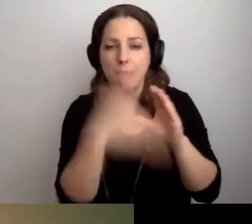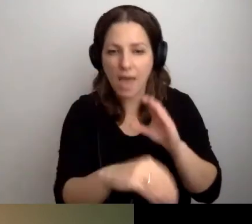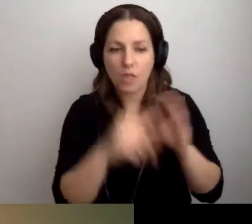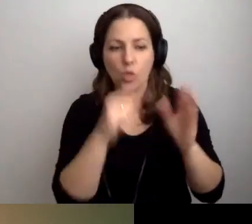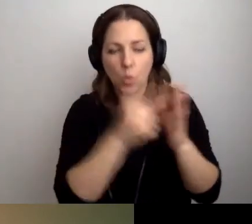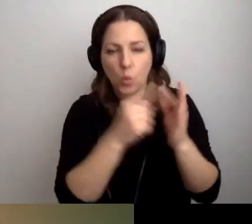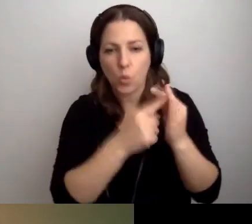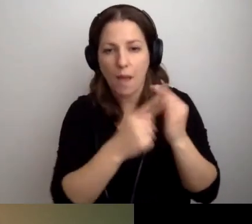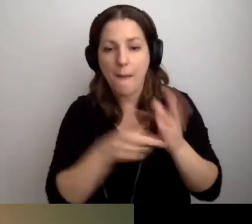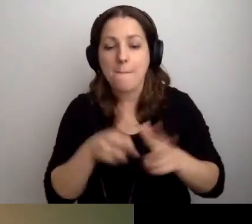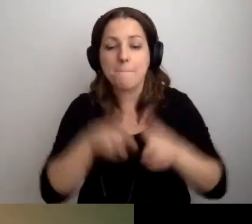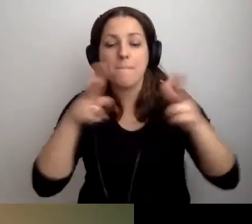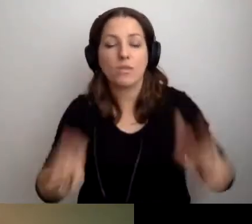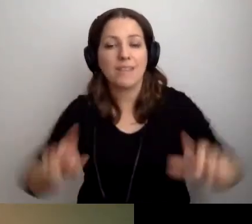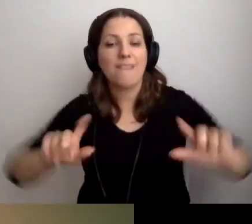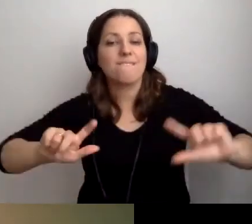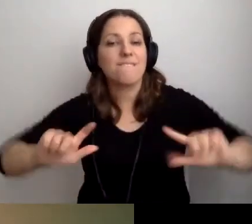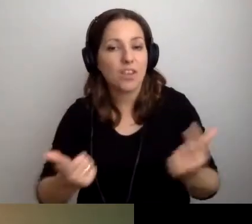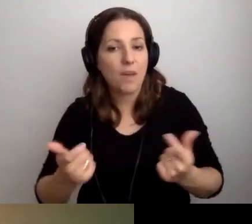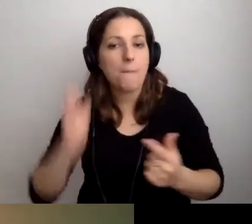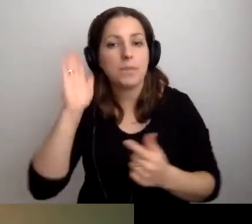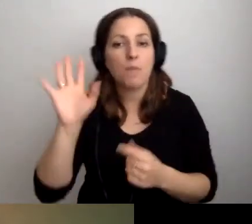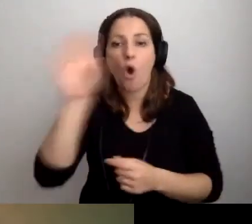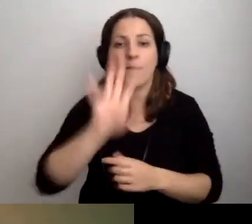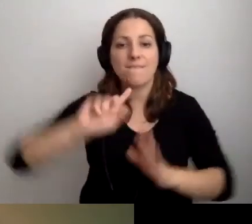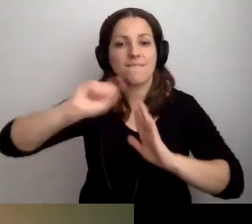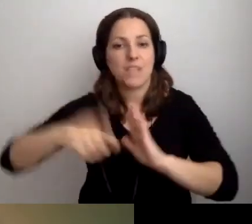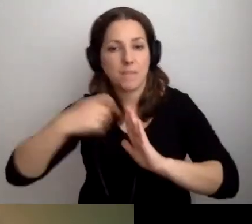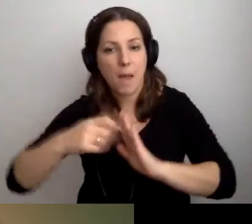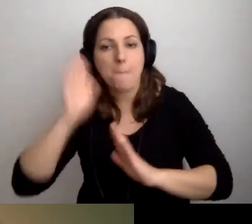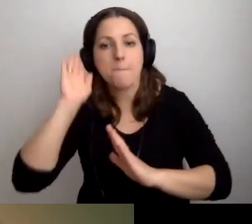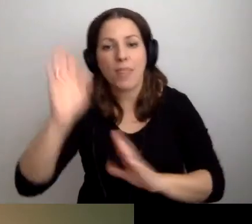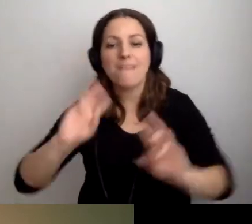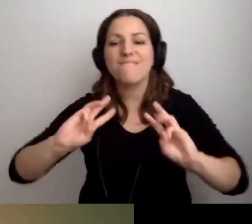Podczas tego wydarzenia będziemy oglądali film, potem będziemy warsztatowali.